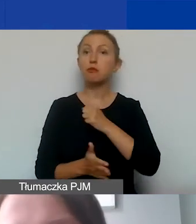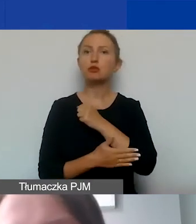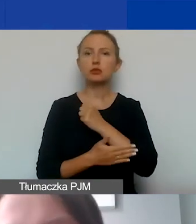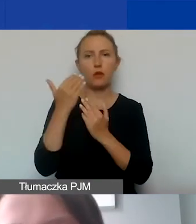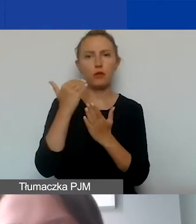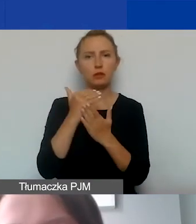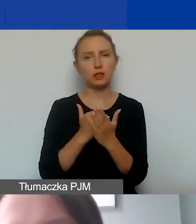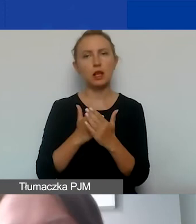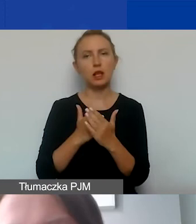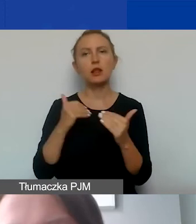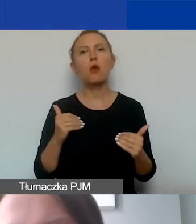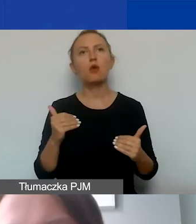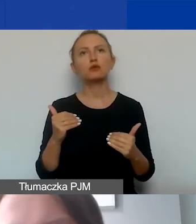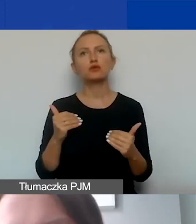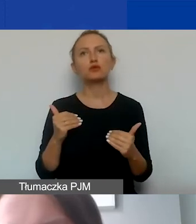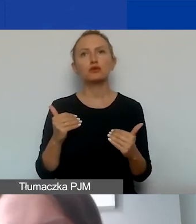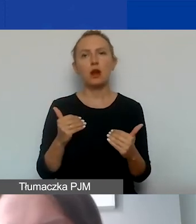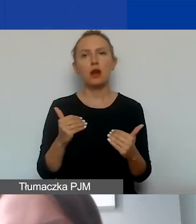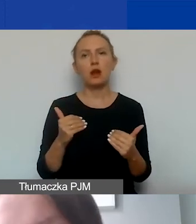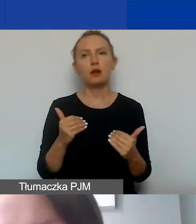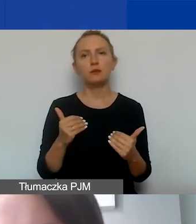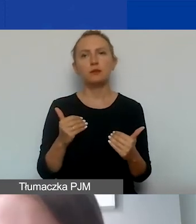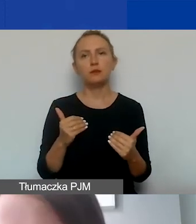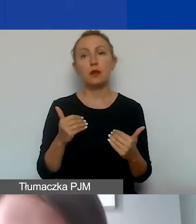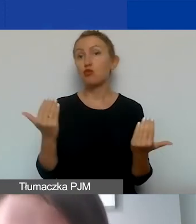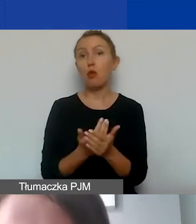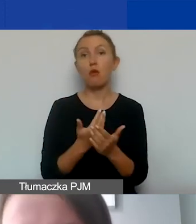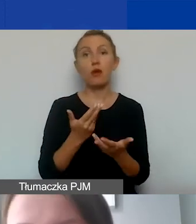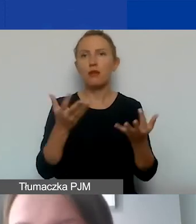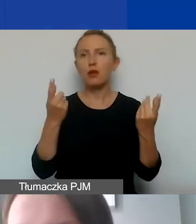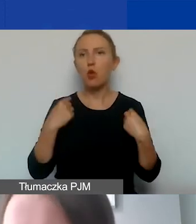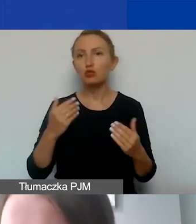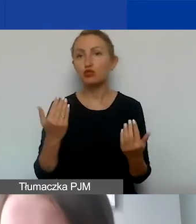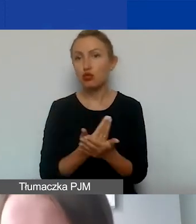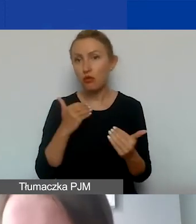która może być nowa dla wielu z państwa, także narzucana